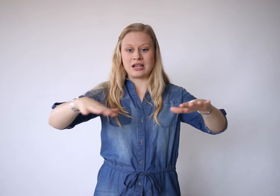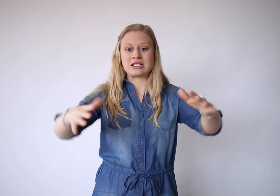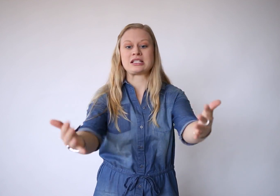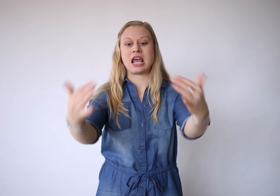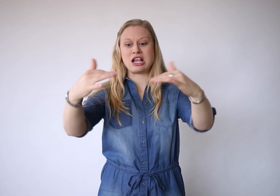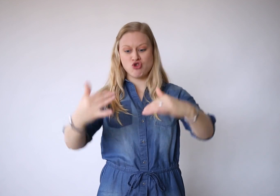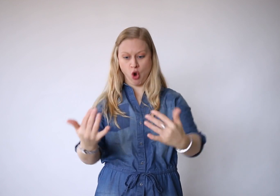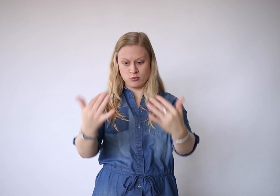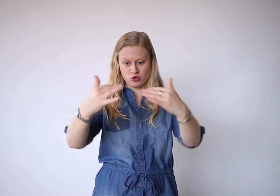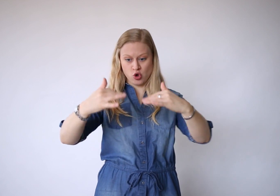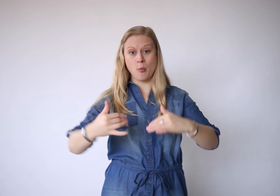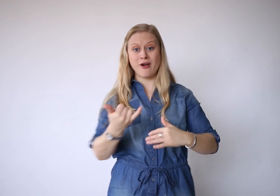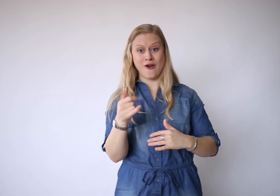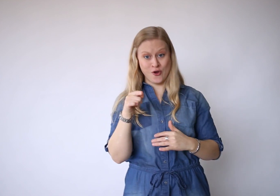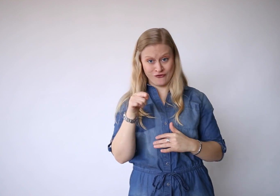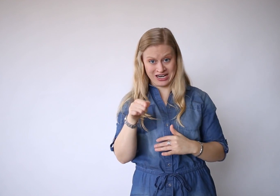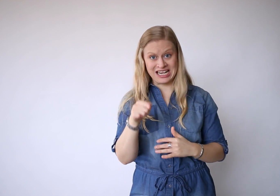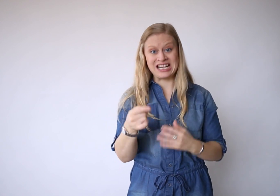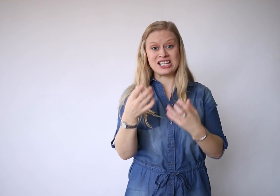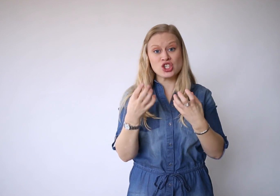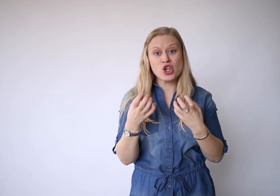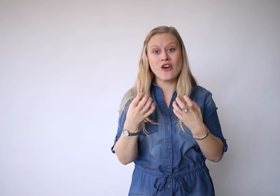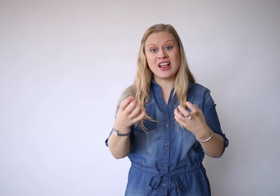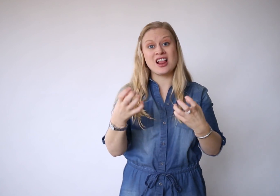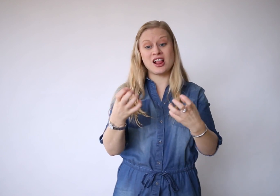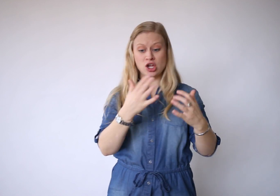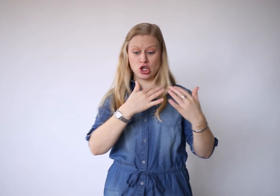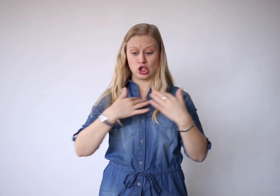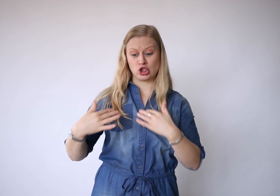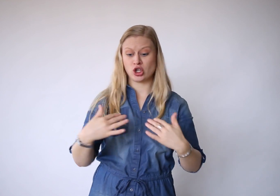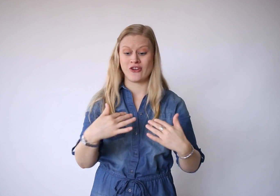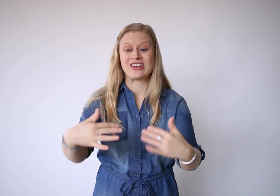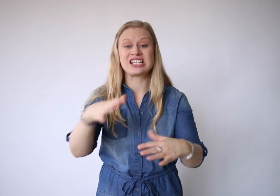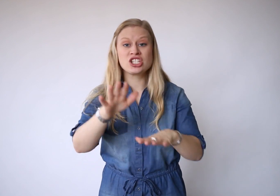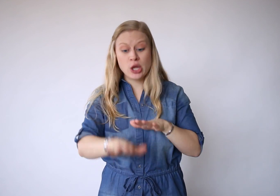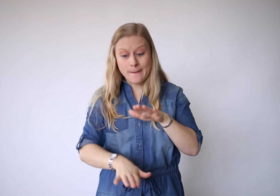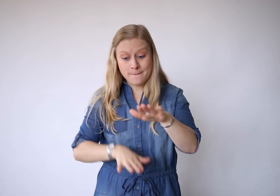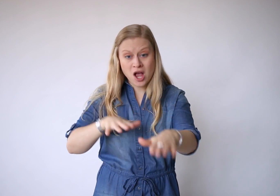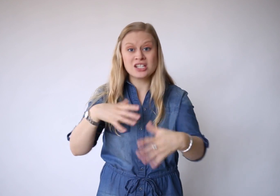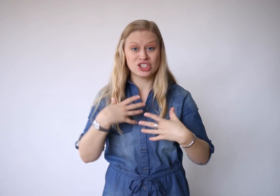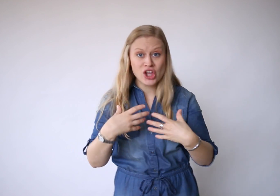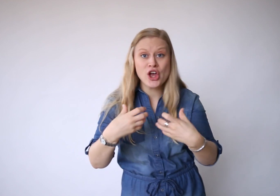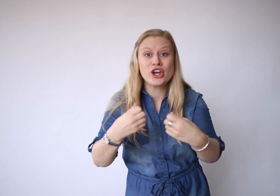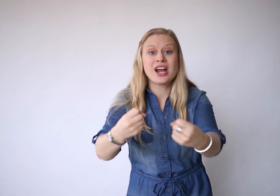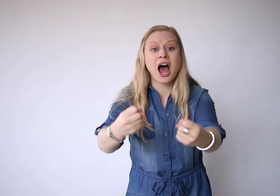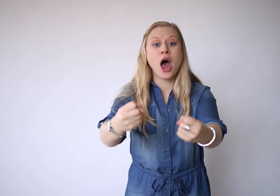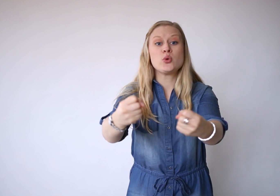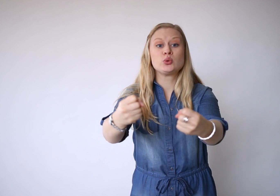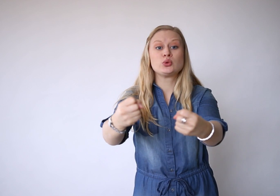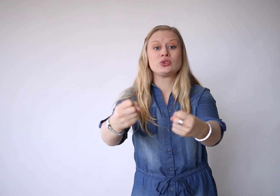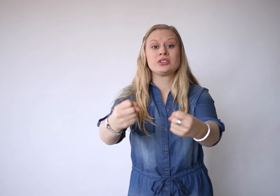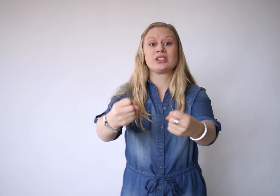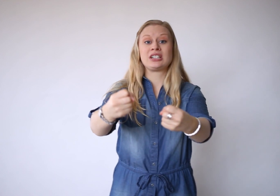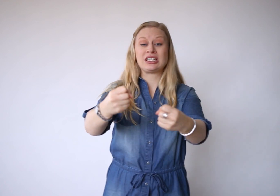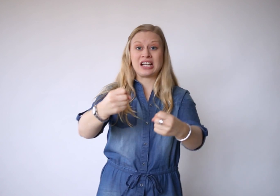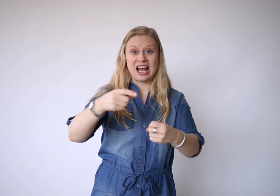De zee komt op wanneer ze wil, ze wist je passen uit.